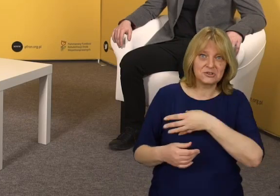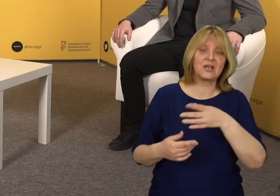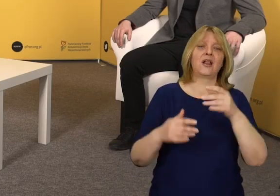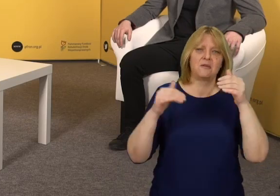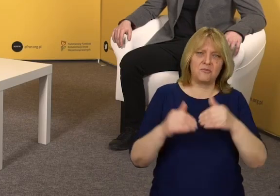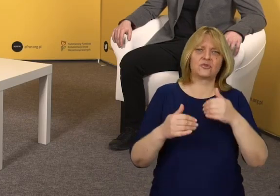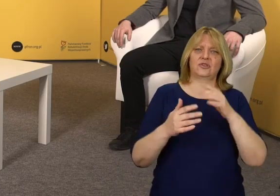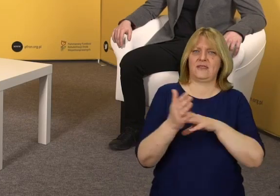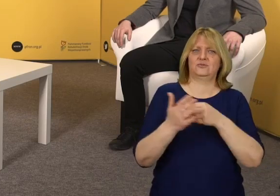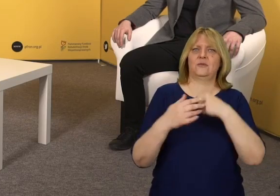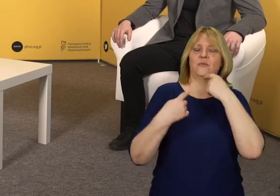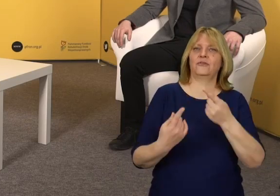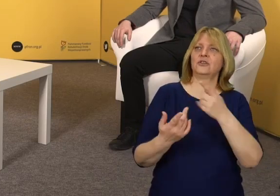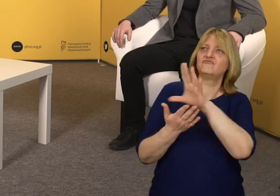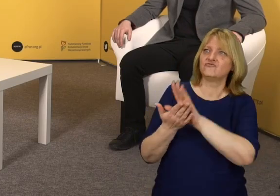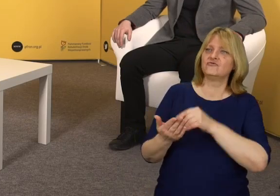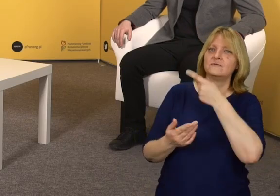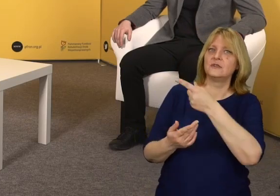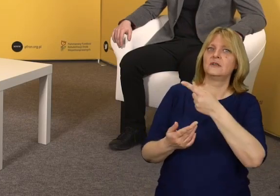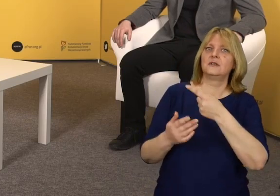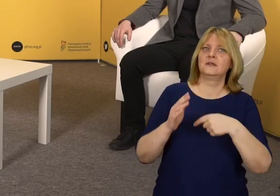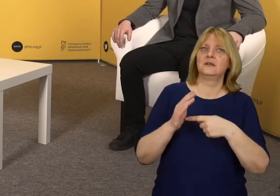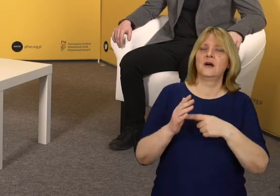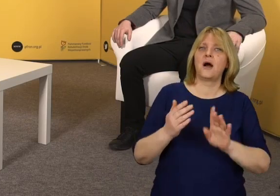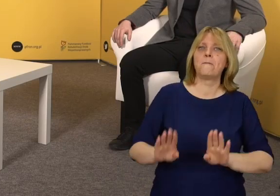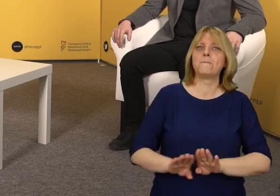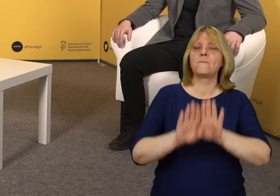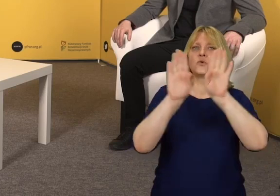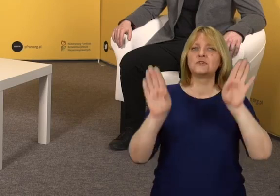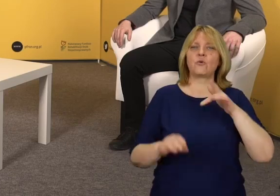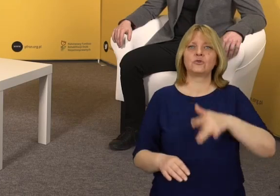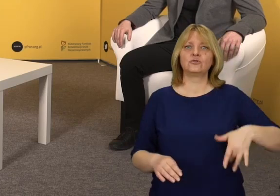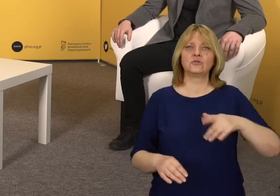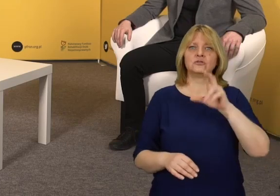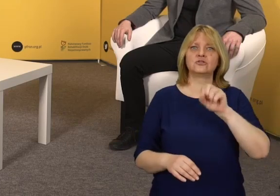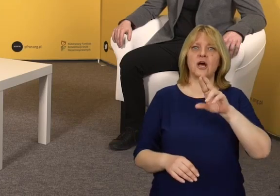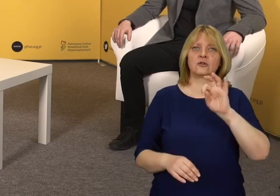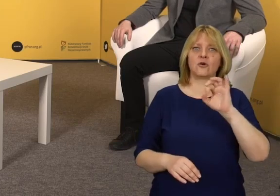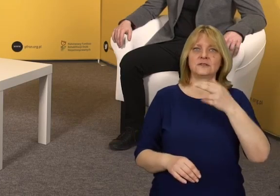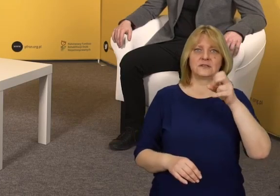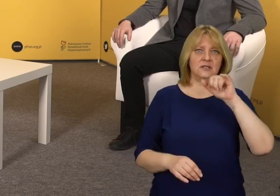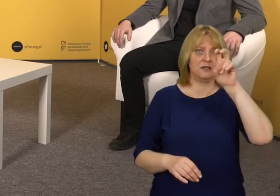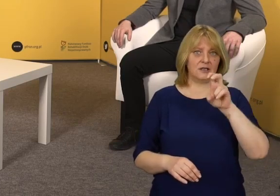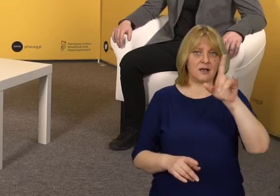między innymi Muzeum Książąt Czartoryskich w Krakowie.